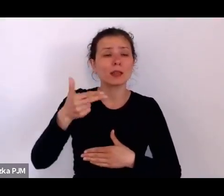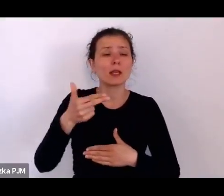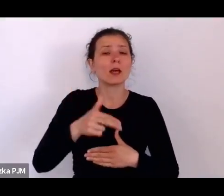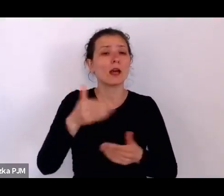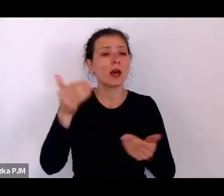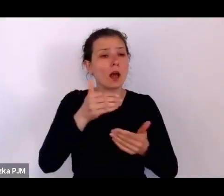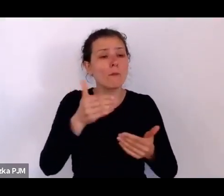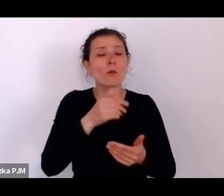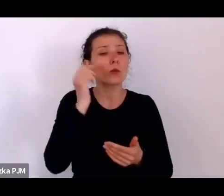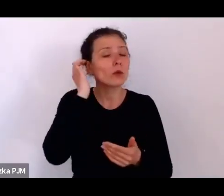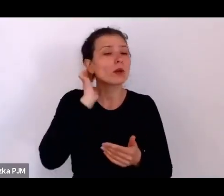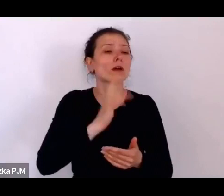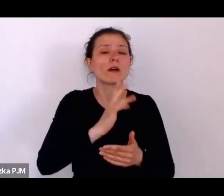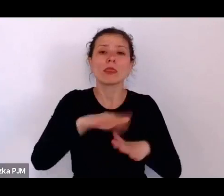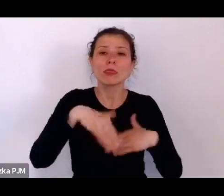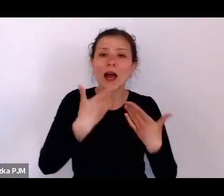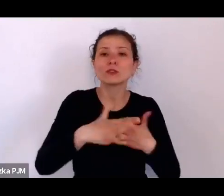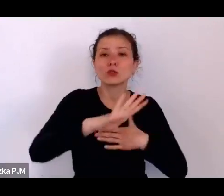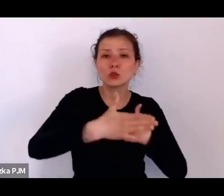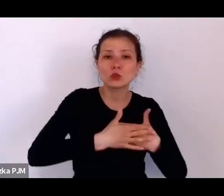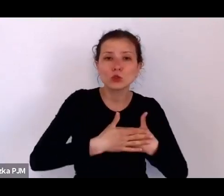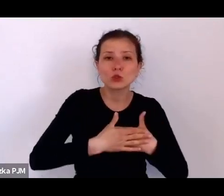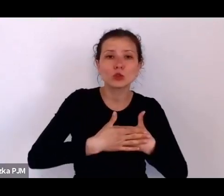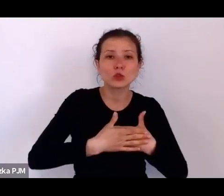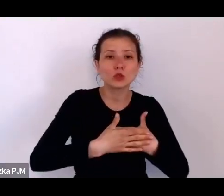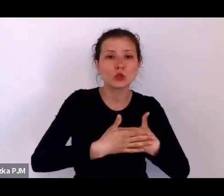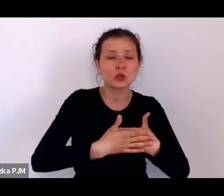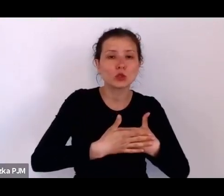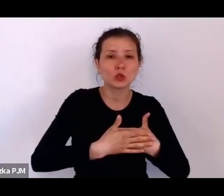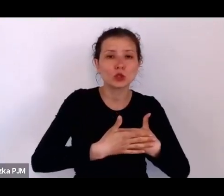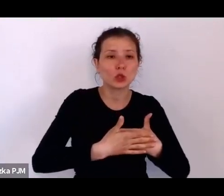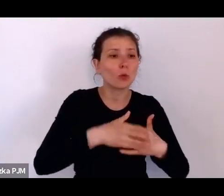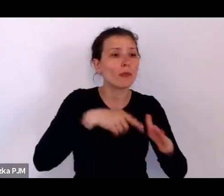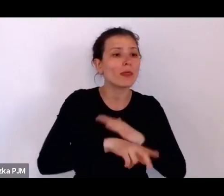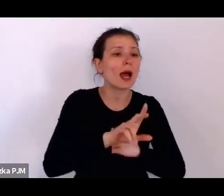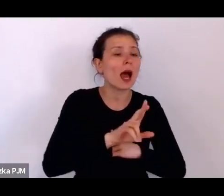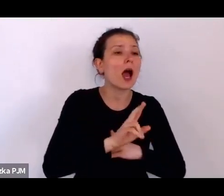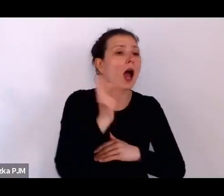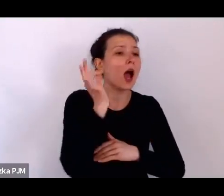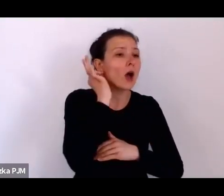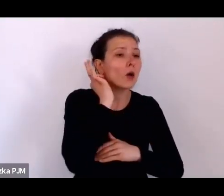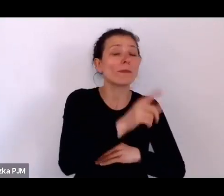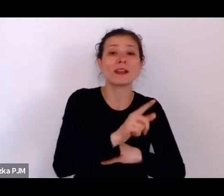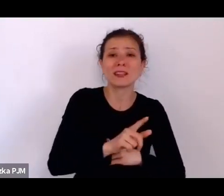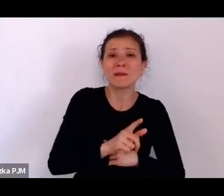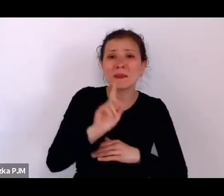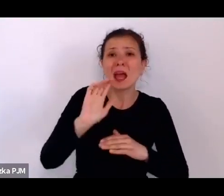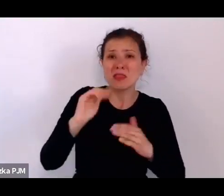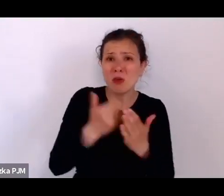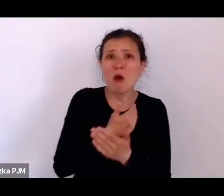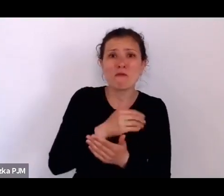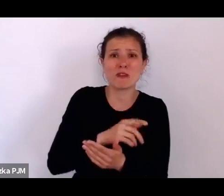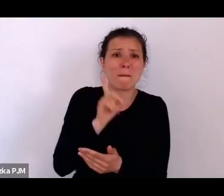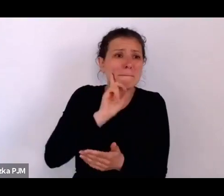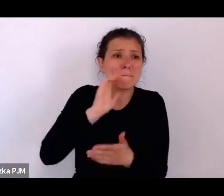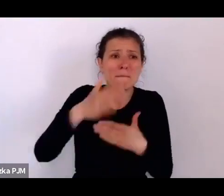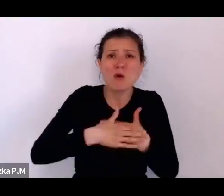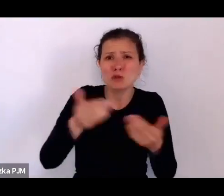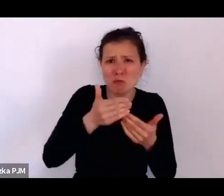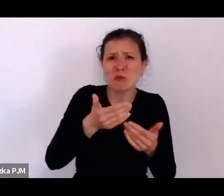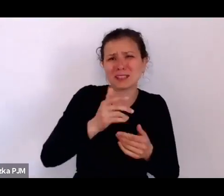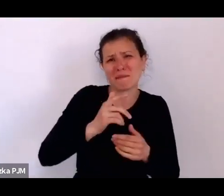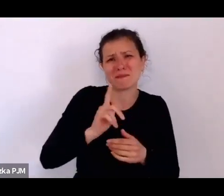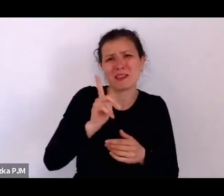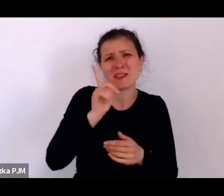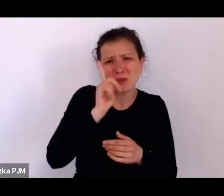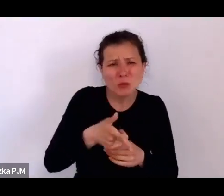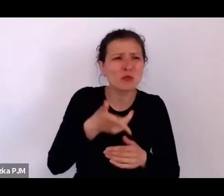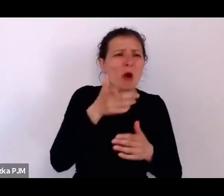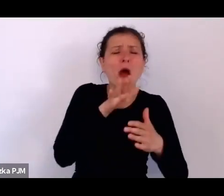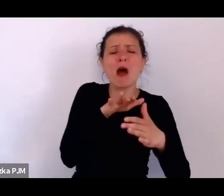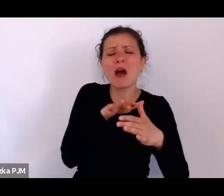mógł uciec za dwa dni i porzucić tę kobietę, ale ona już miała status kobiety w jakimś sensie chronionej